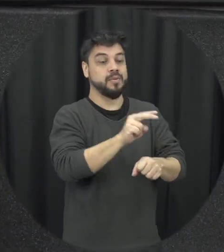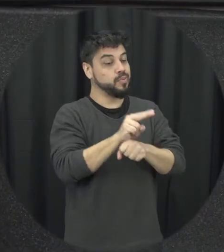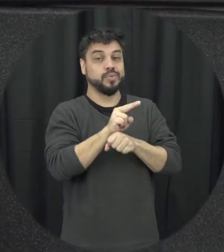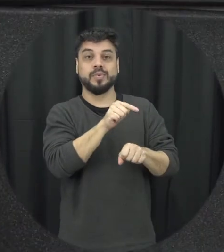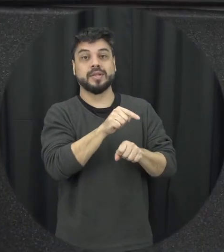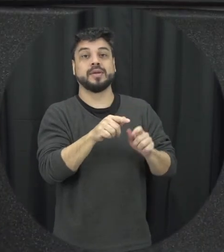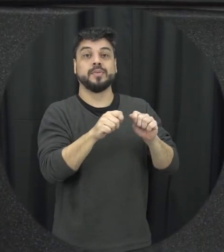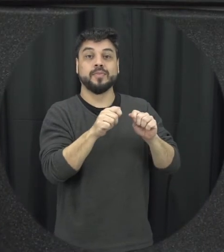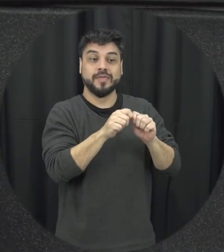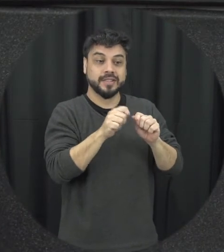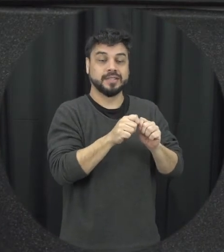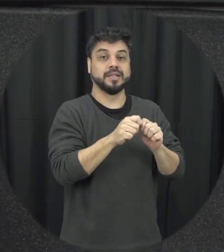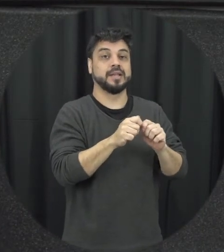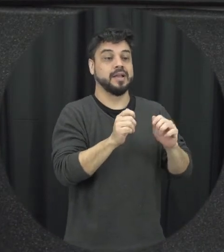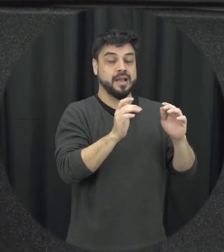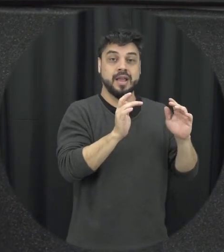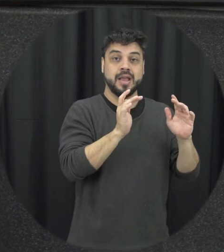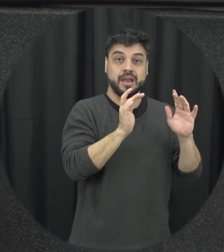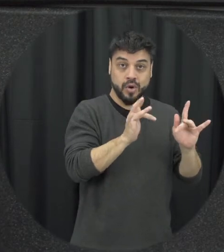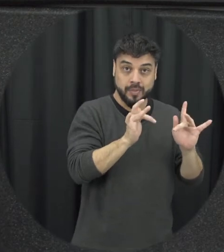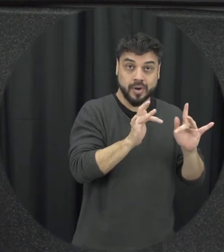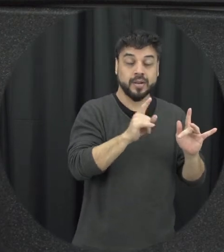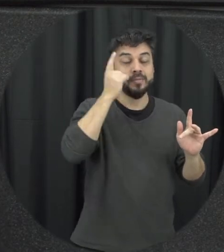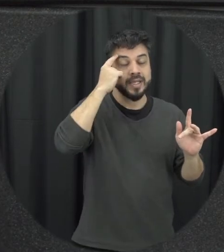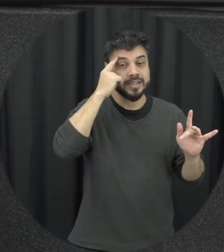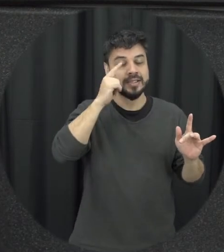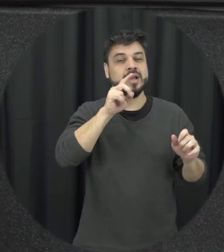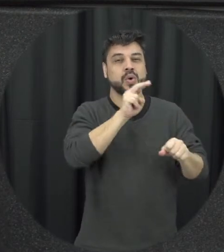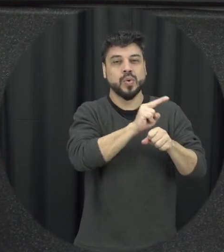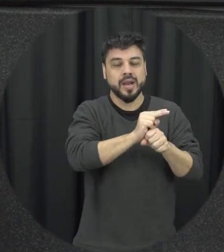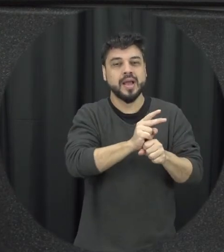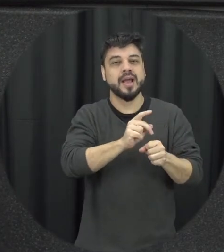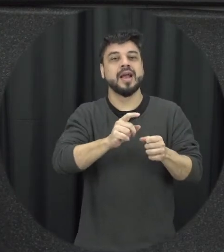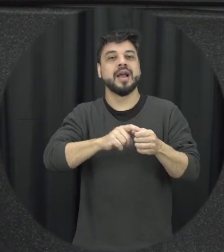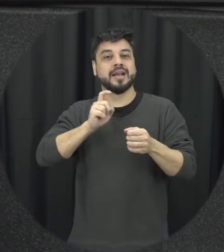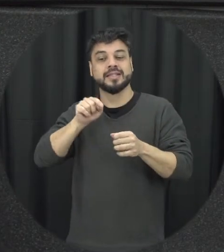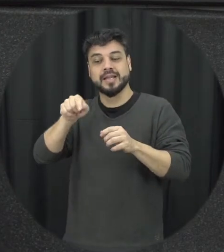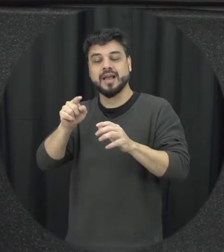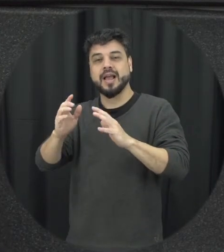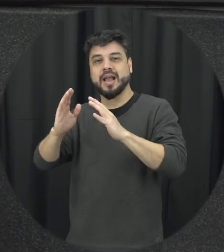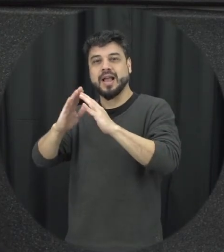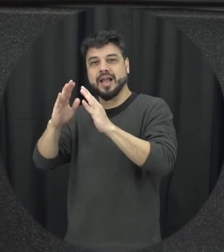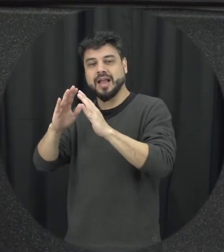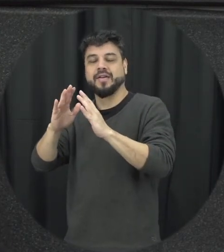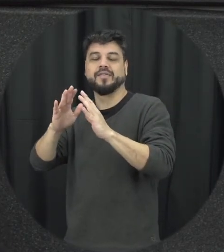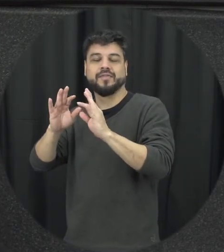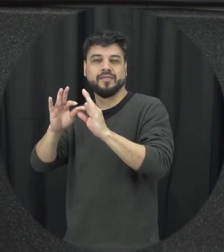dessa violência doméstica entre familiar, muitas vezes associada aí a questão conjugal não